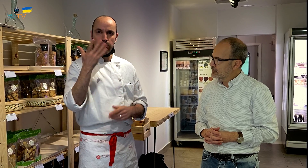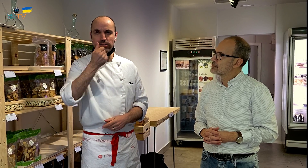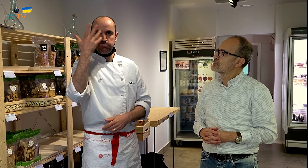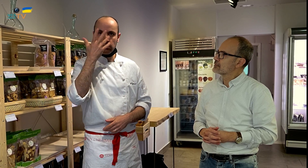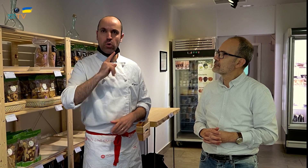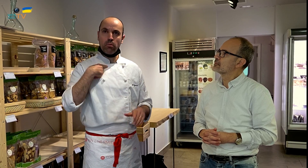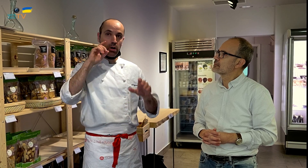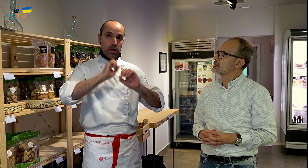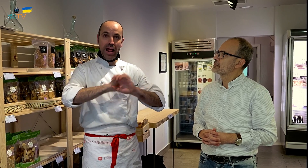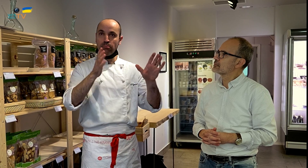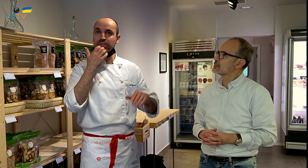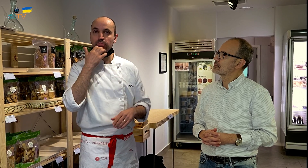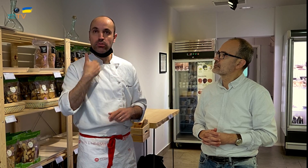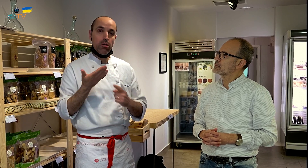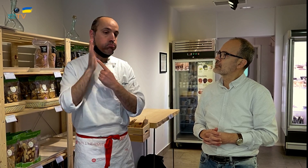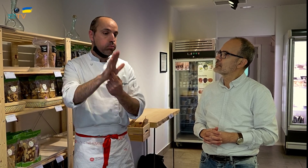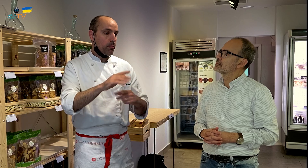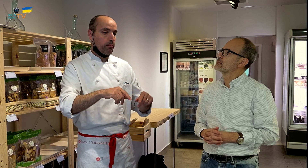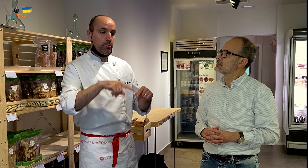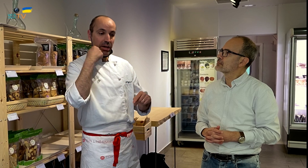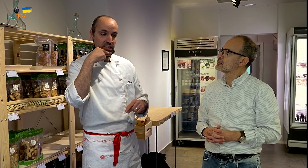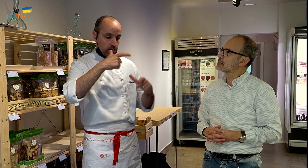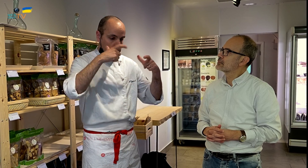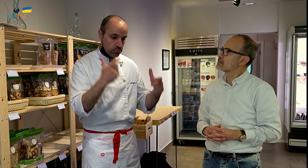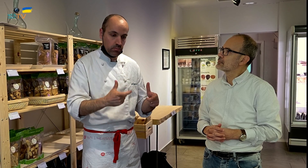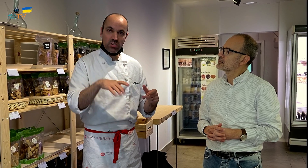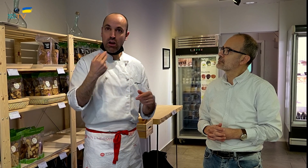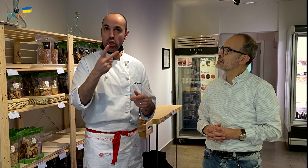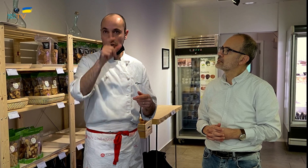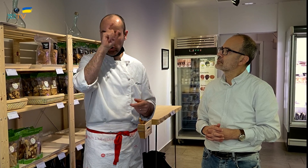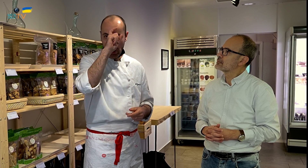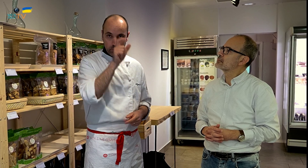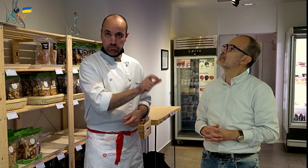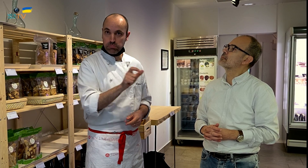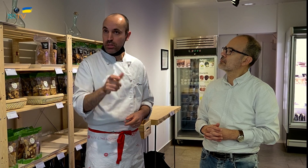y son caros. Yo lo dejo claro, por ejemplo, yo presento un pastel con dos nombres.